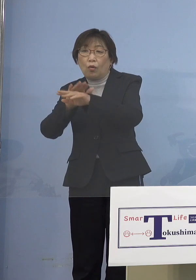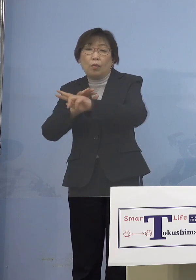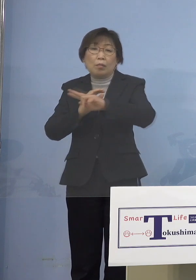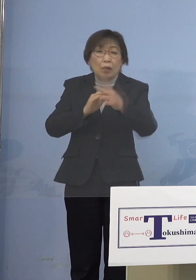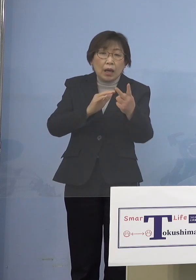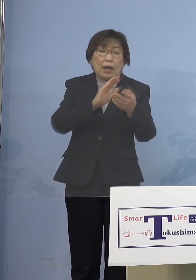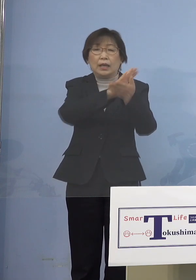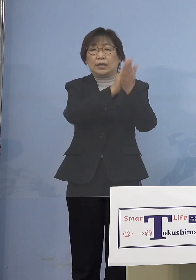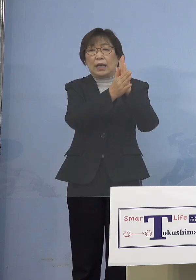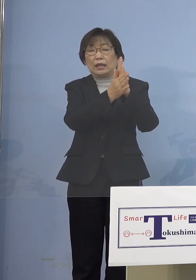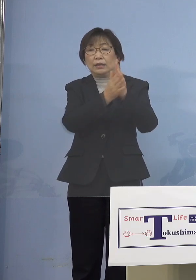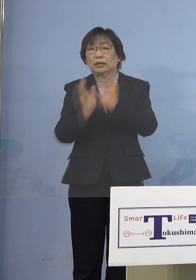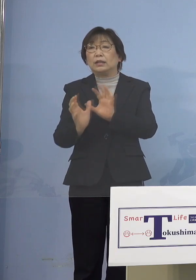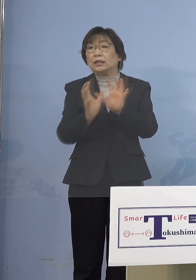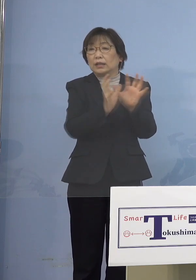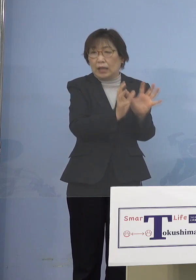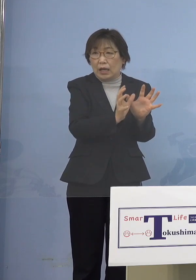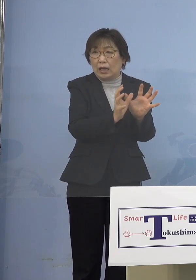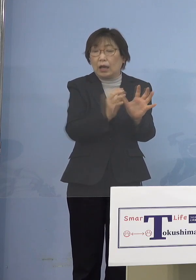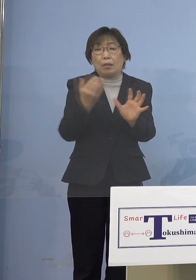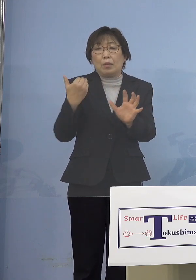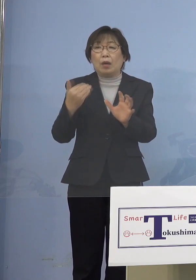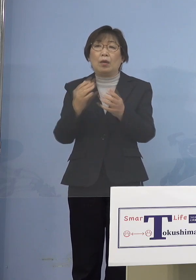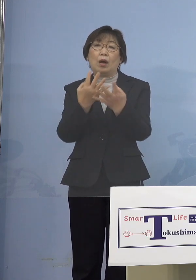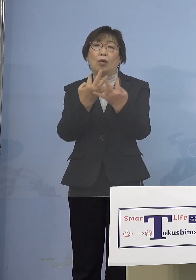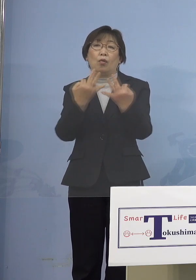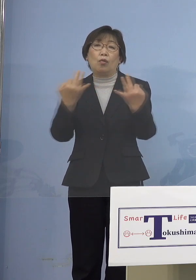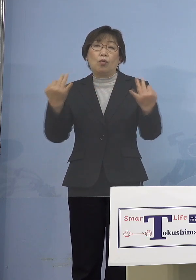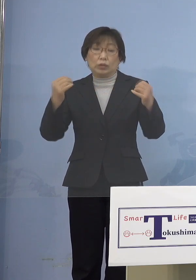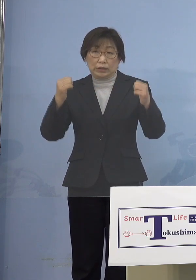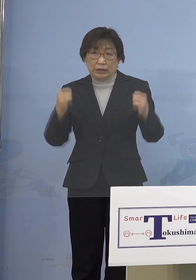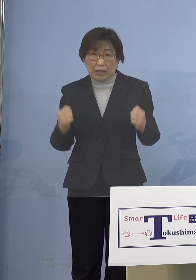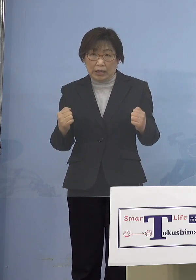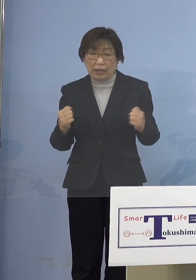こういうパターンが多かったんですよね だから皆さん方も取材されていて